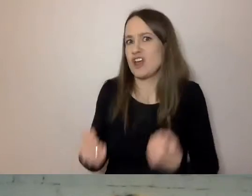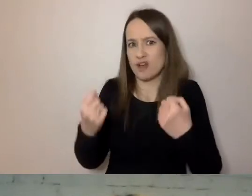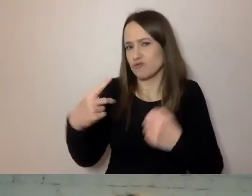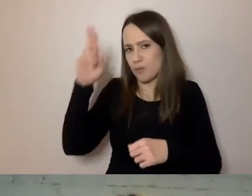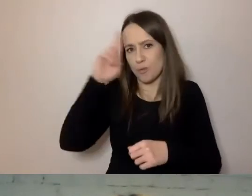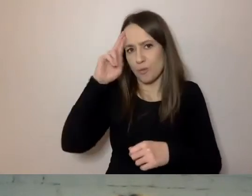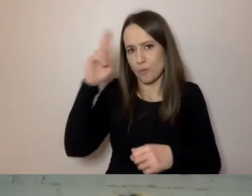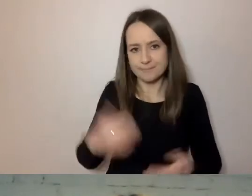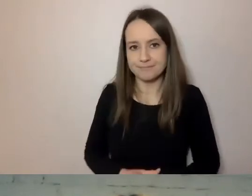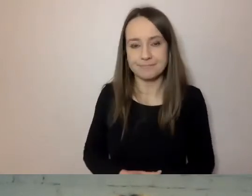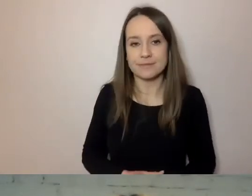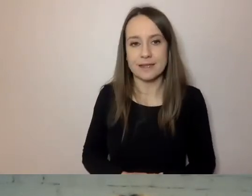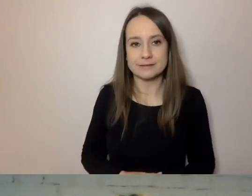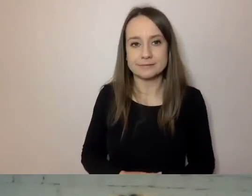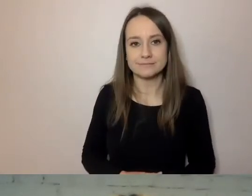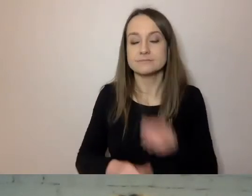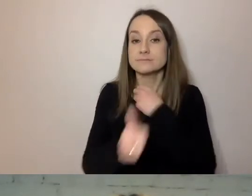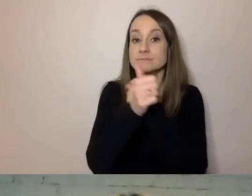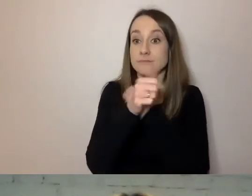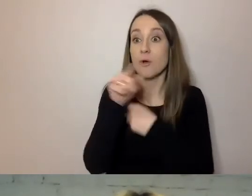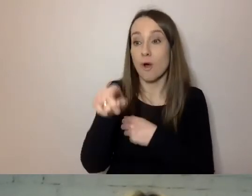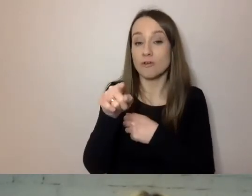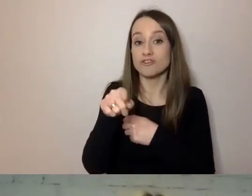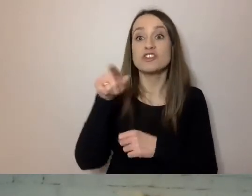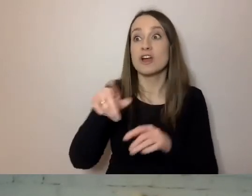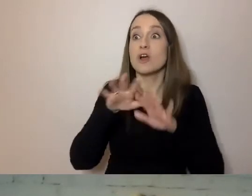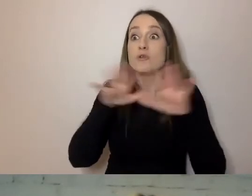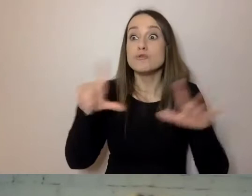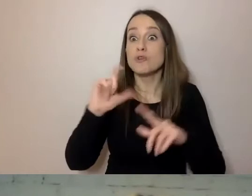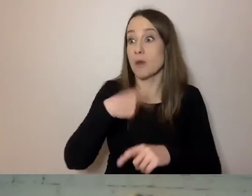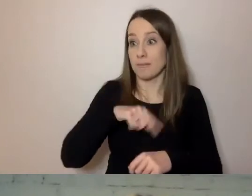To powoduje, że wiele dokumentów, wiele z tego, co my komunikujemy jako urząd